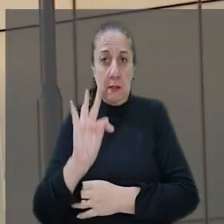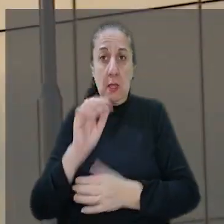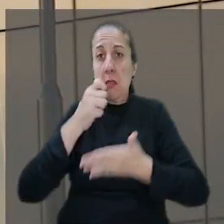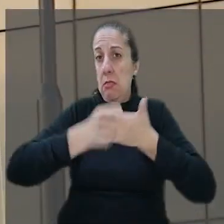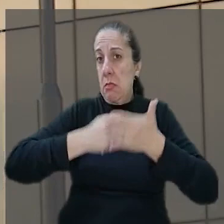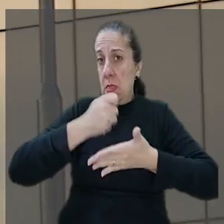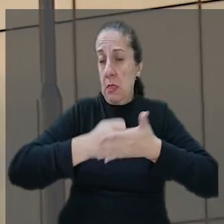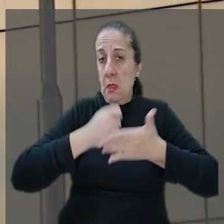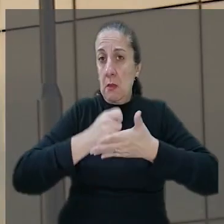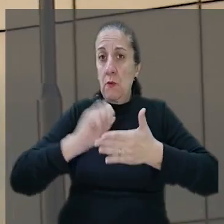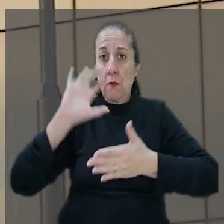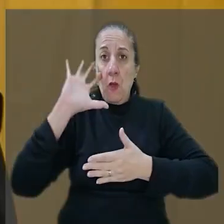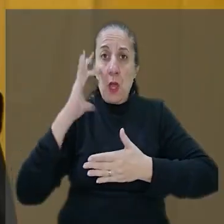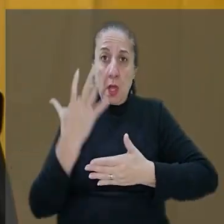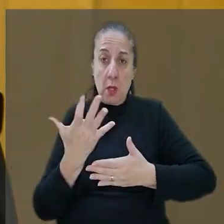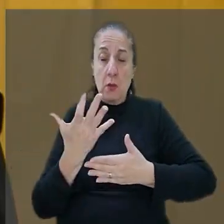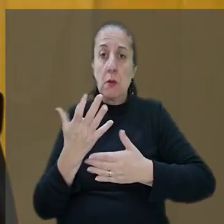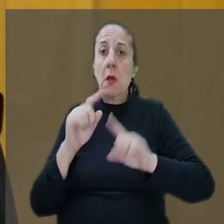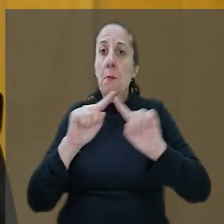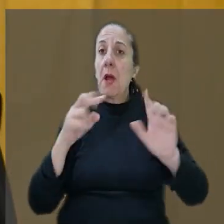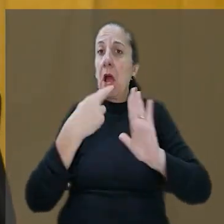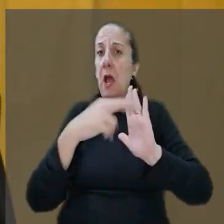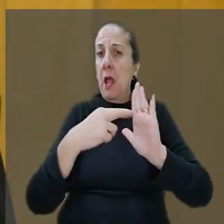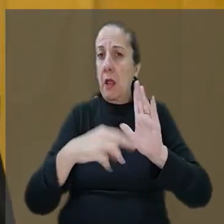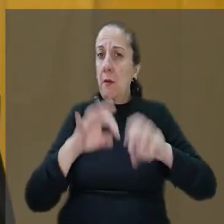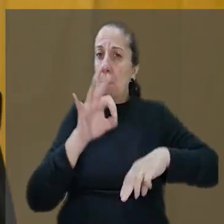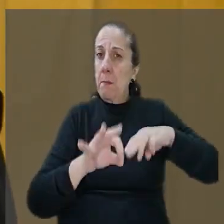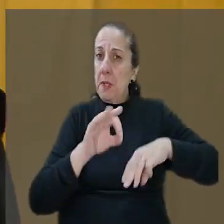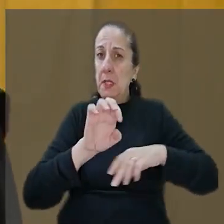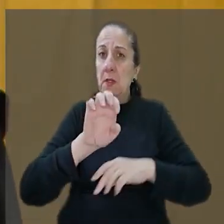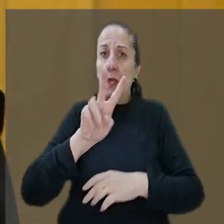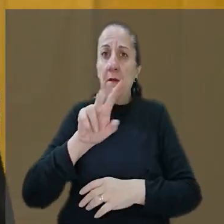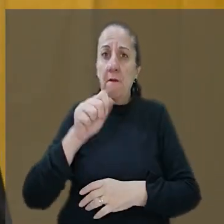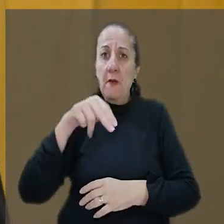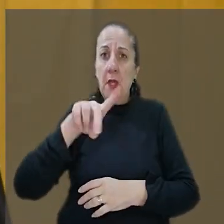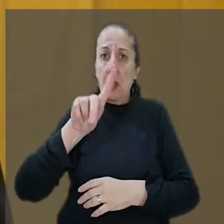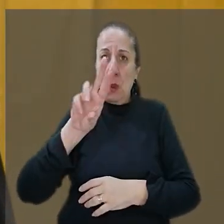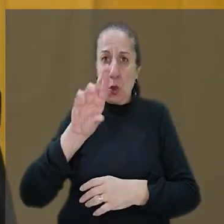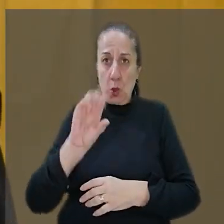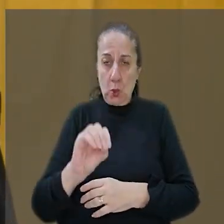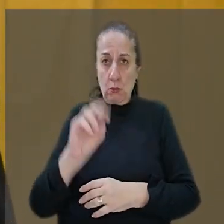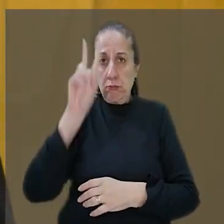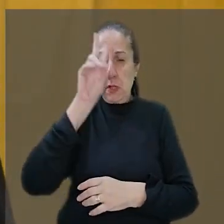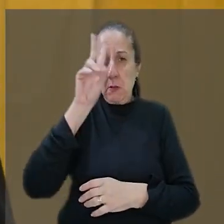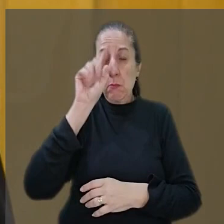reformar a decisão. Mas o relator ministro Evandro Valadão, lembrou que conforme o entendimento do